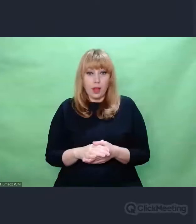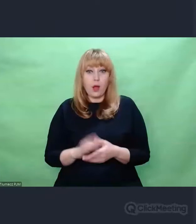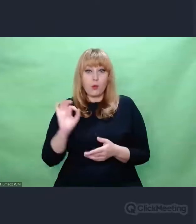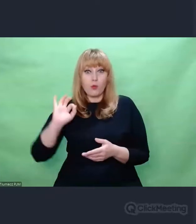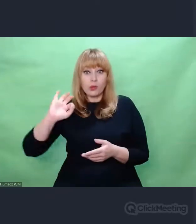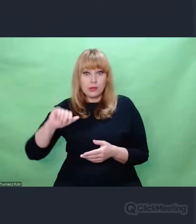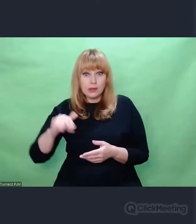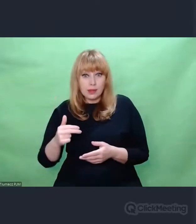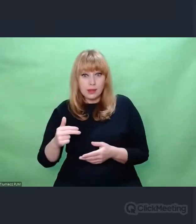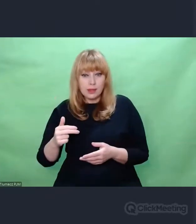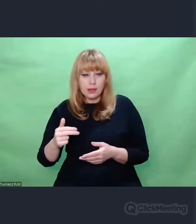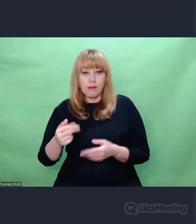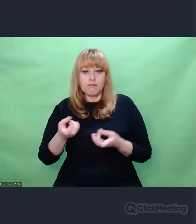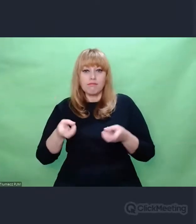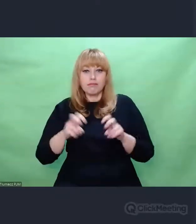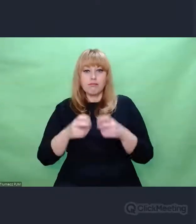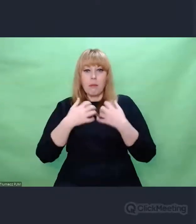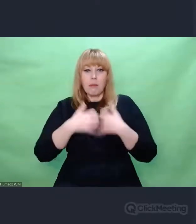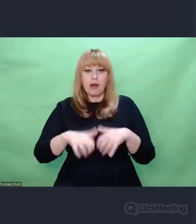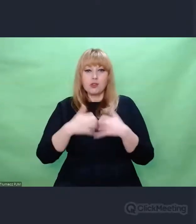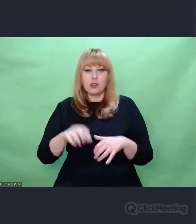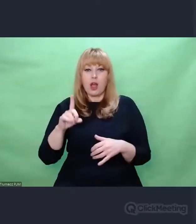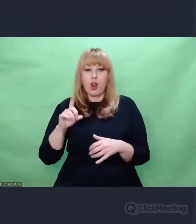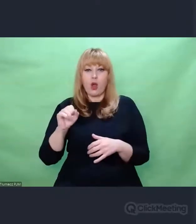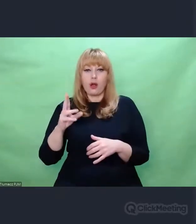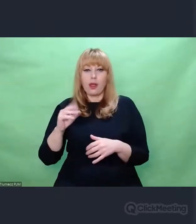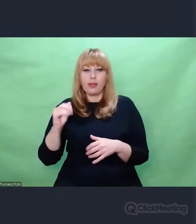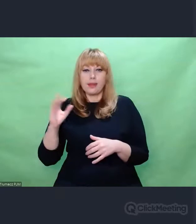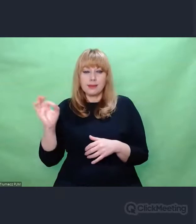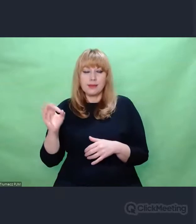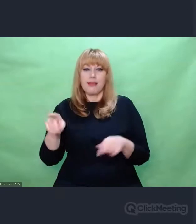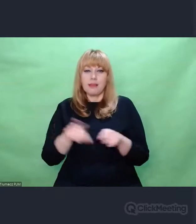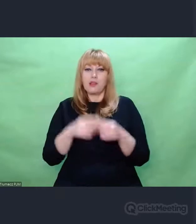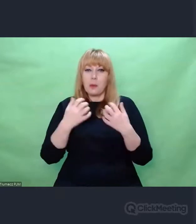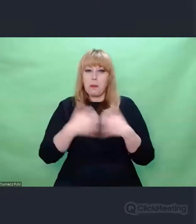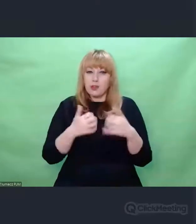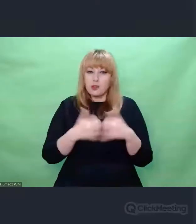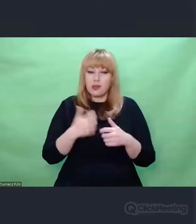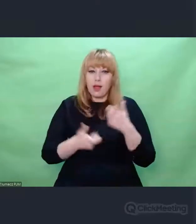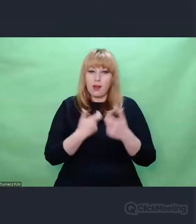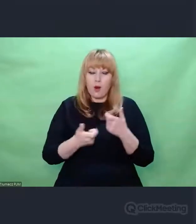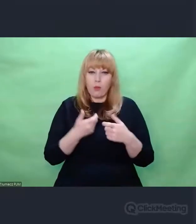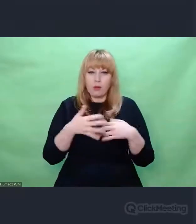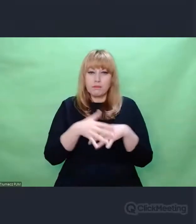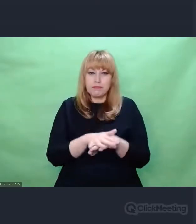Jednej z najbardziej zaawansowanych i ciekawych konstrukcji kryptologicznych.